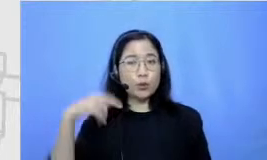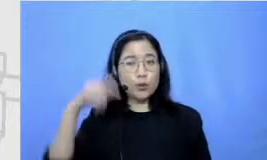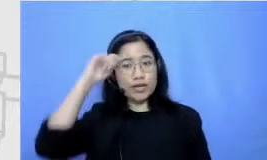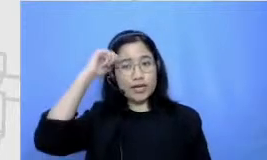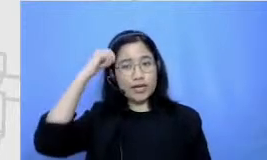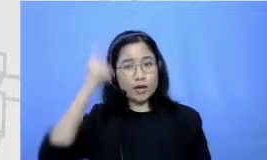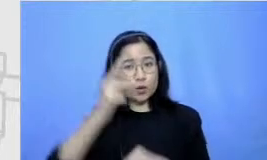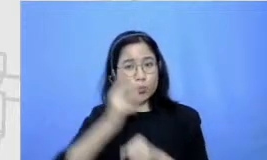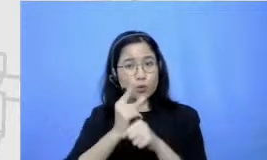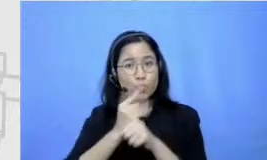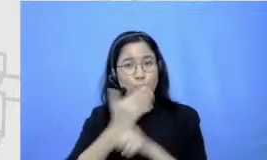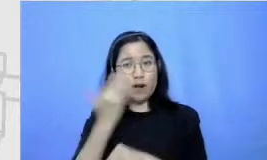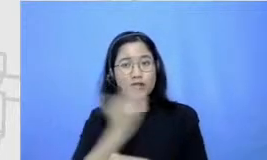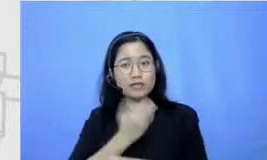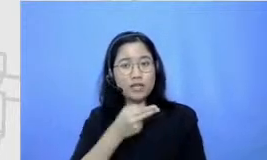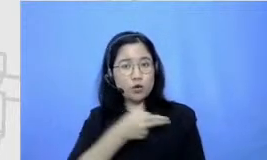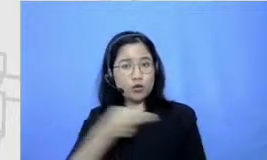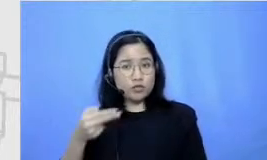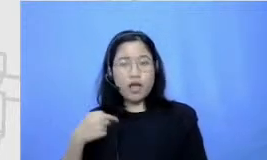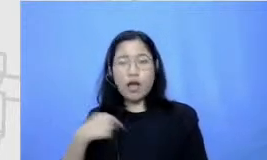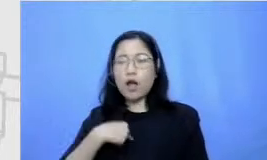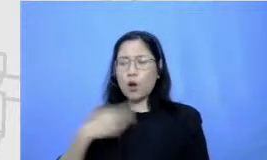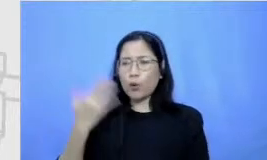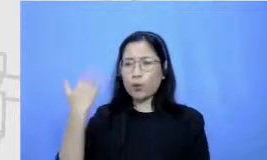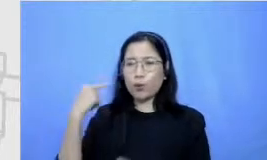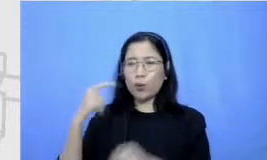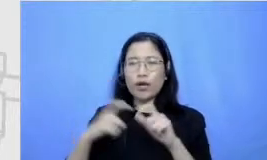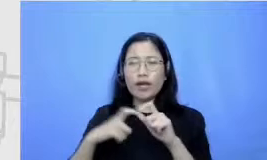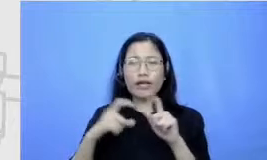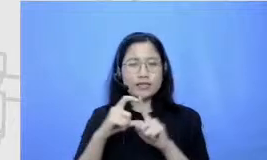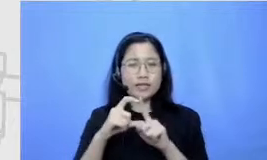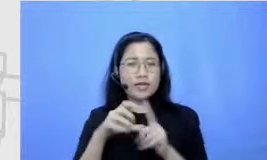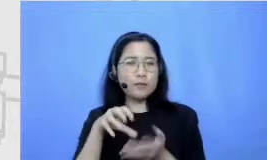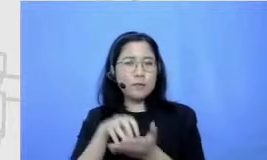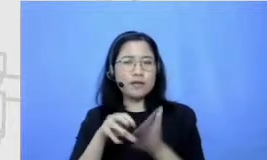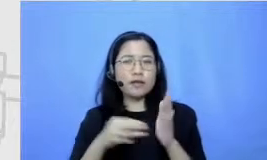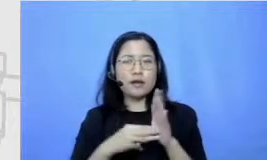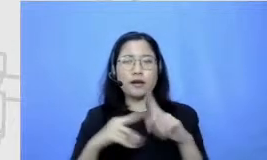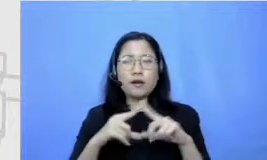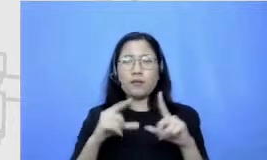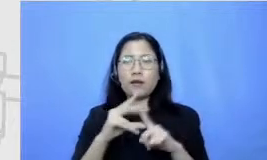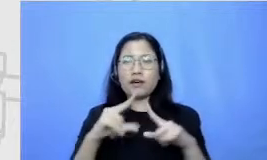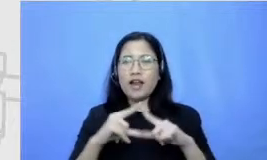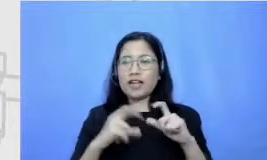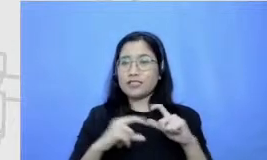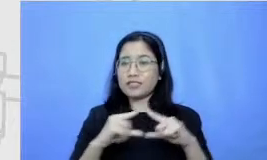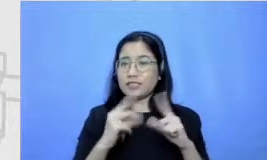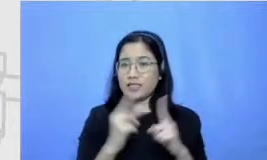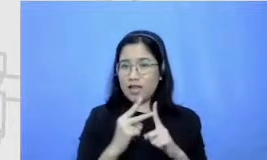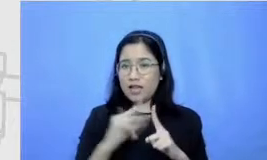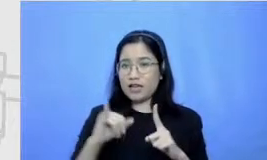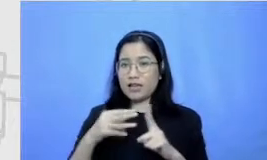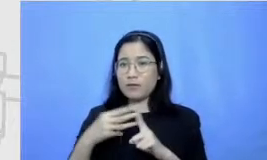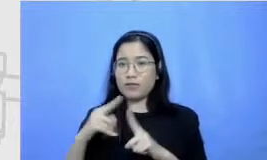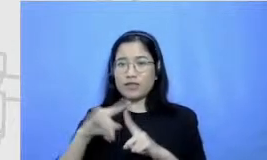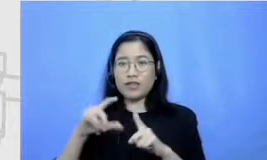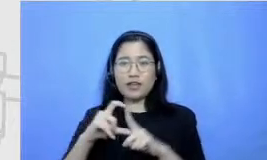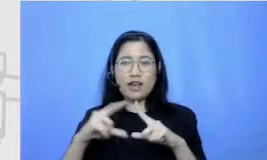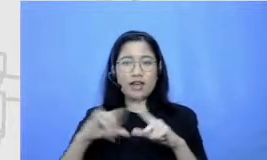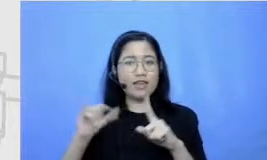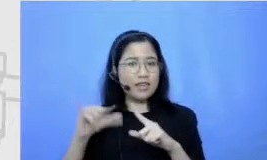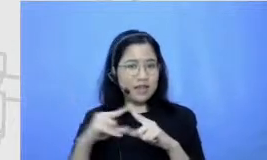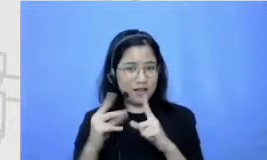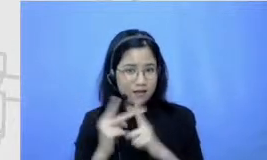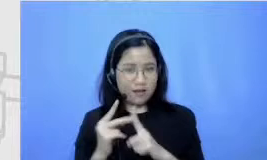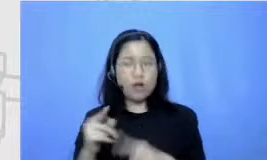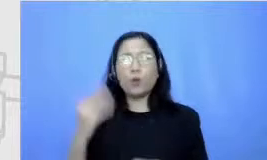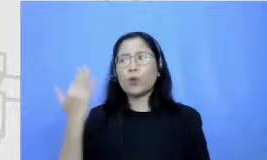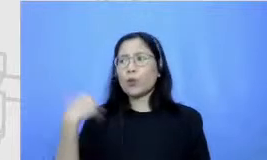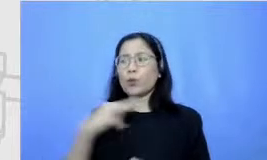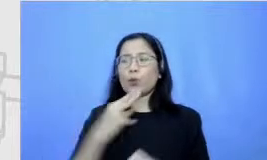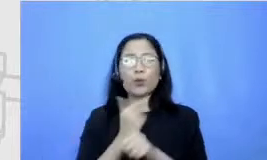aku kan dulu lo SD kutu di Madrasah aku Madrasah Ibtidaiyah guru bahasa Indonesiaku itu dulu yang